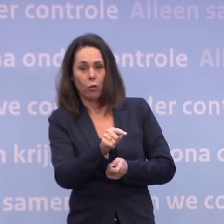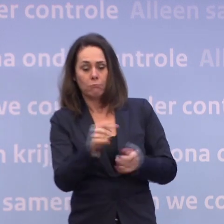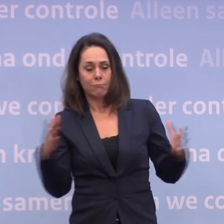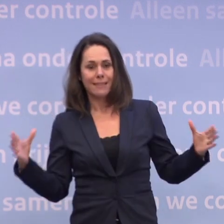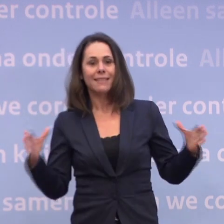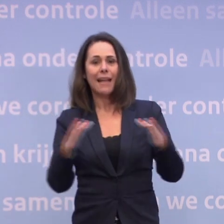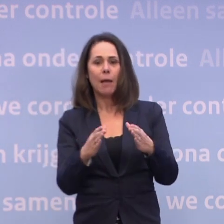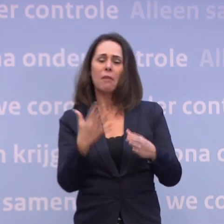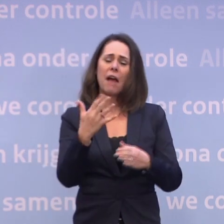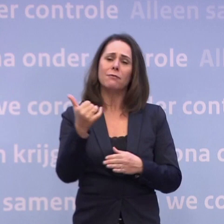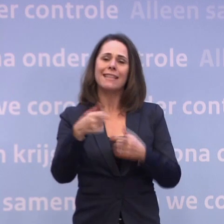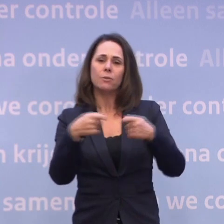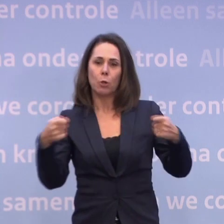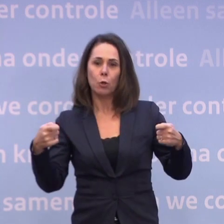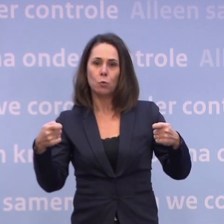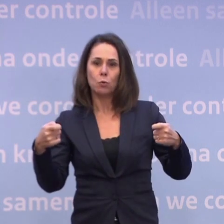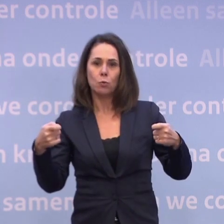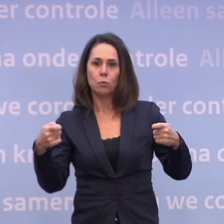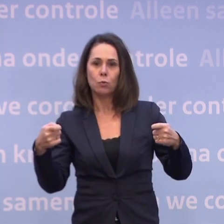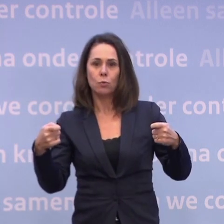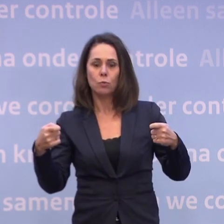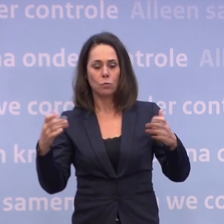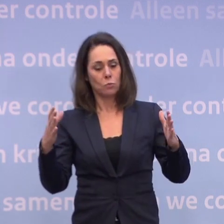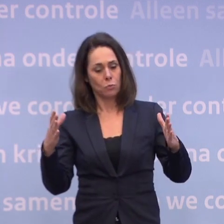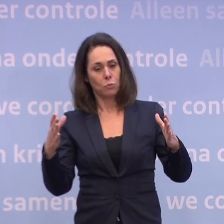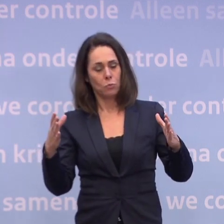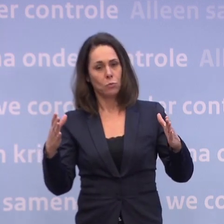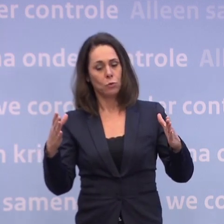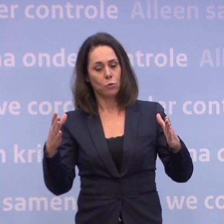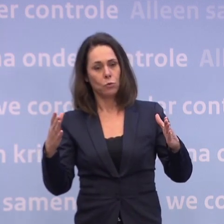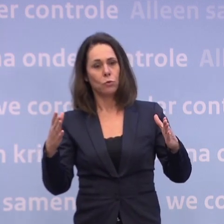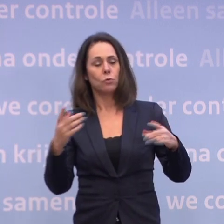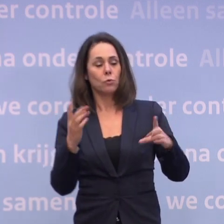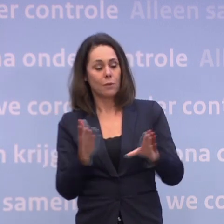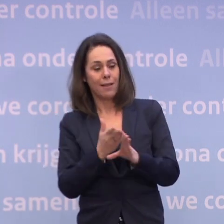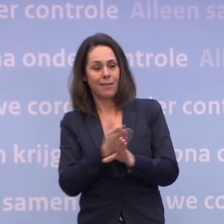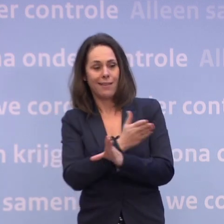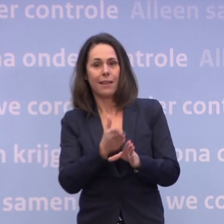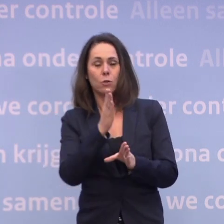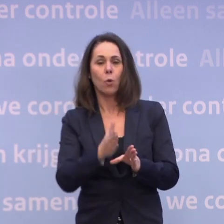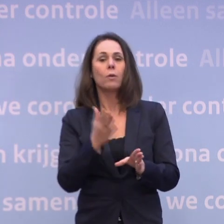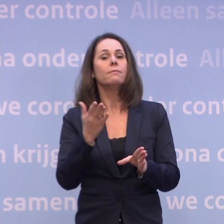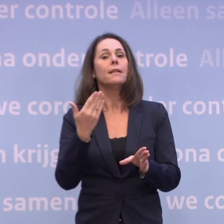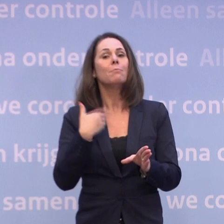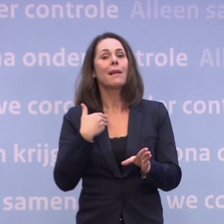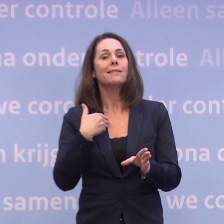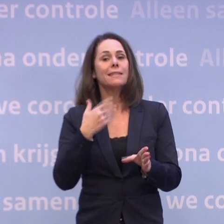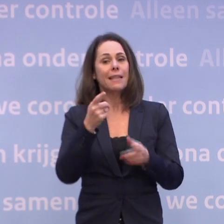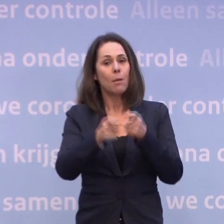Daarvan, een uitsnede, helemaal aan de voorkant... ...zijn de mensen die wonen in de verpleeghuizen... ...en de mensen die wonen in de gehandicaptenzorg.